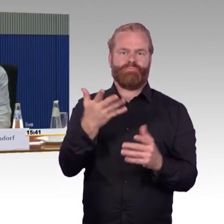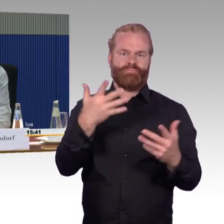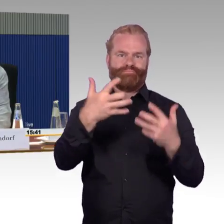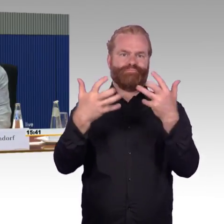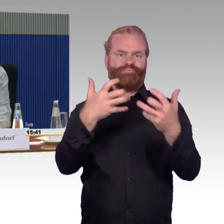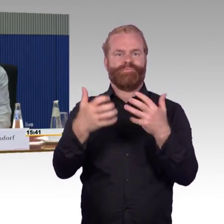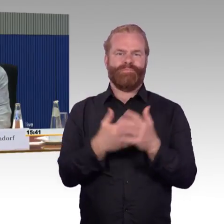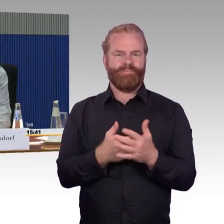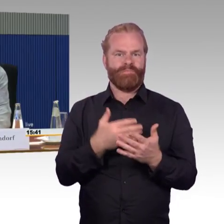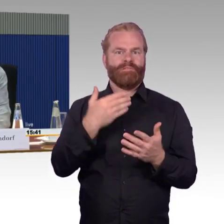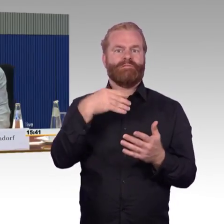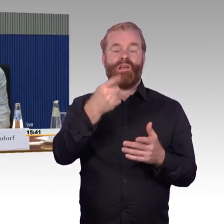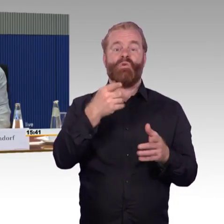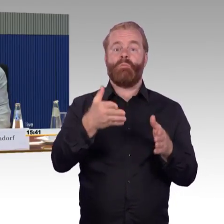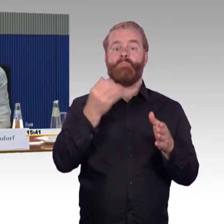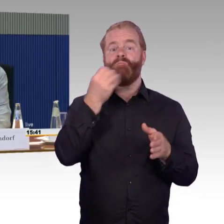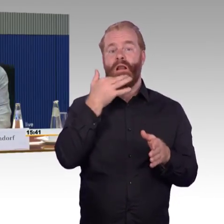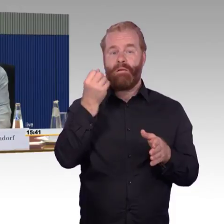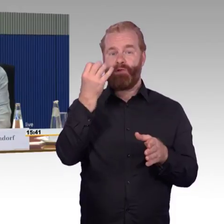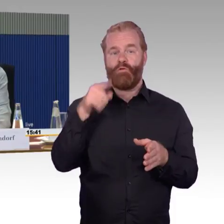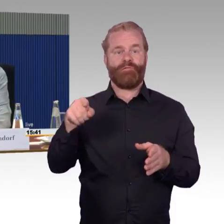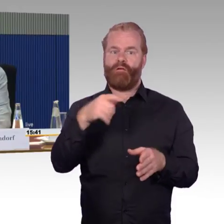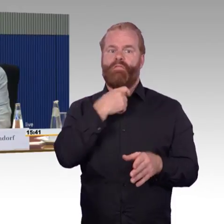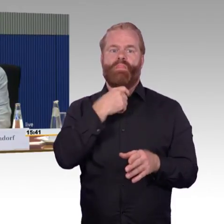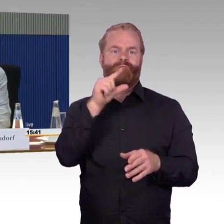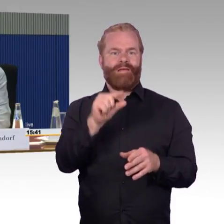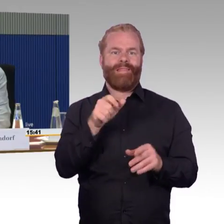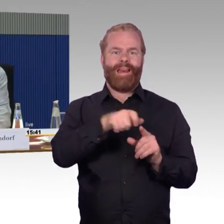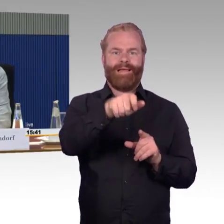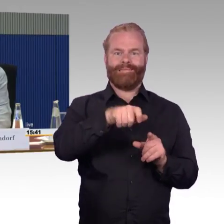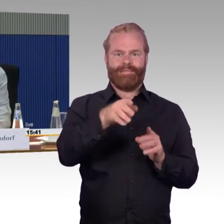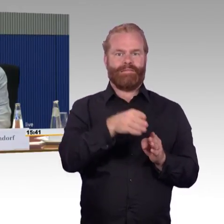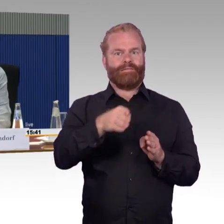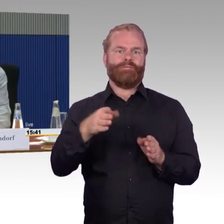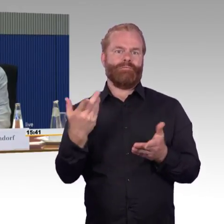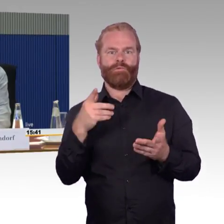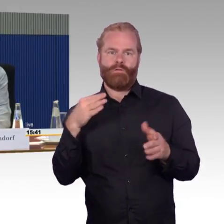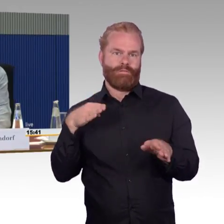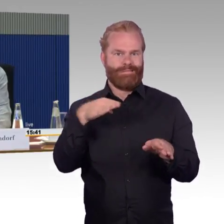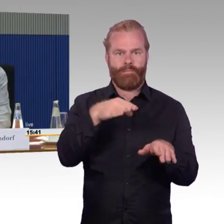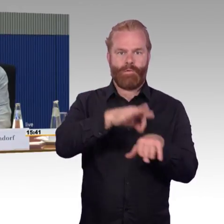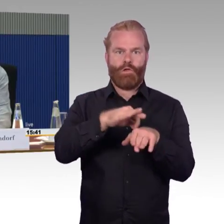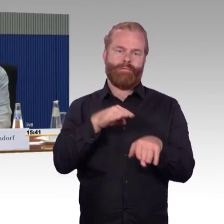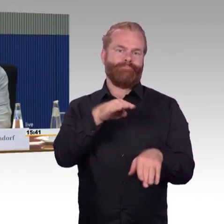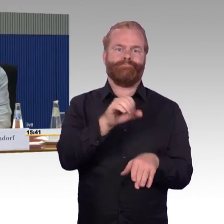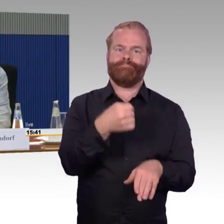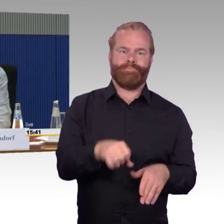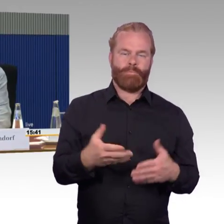Gut. Es liegt, wie gesagt, an der Infrastruktur, die Strecken sind nicht frei, sind also von natürlichen Hindernissen immer wieder gesäumt,